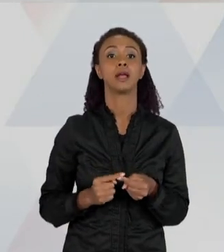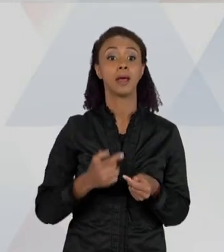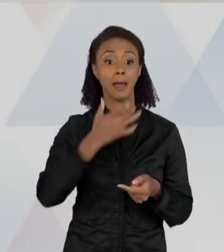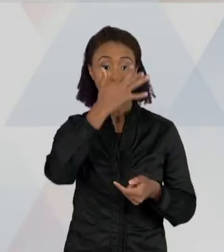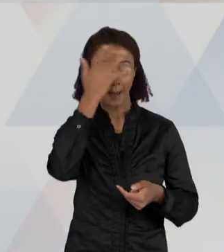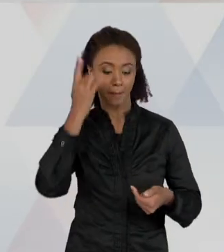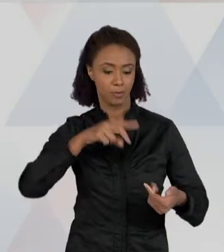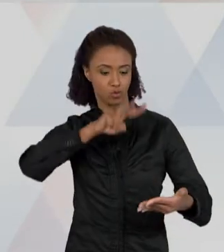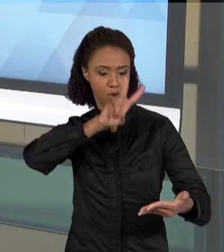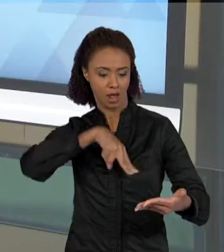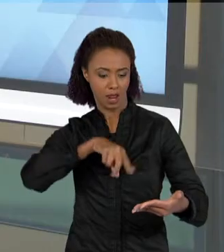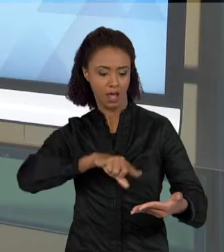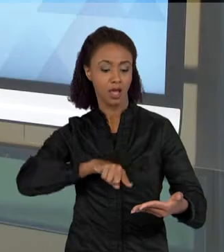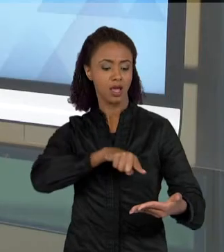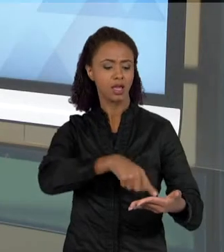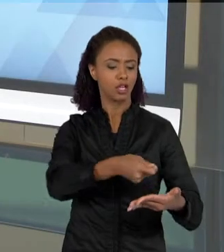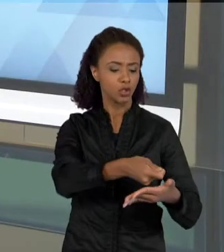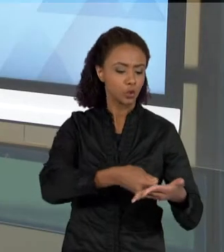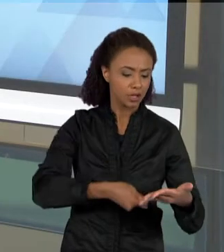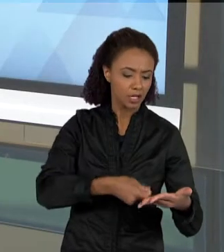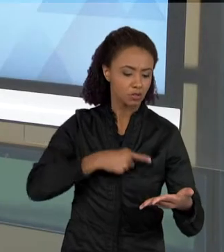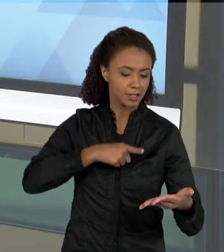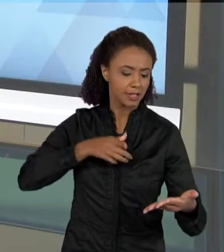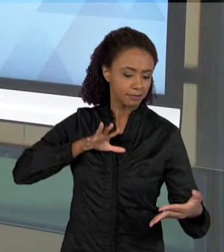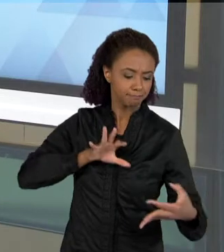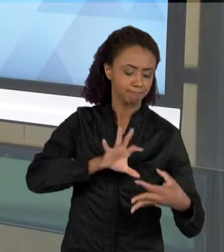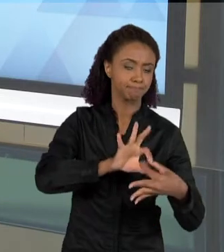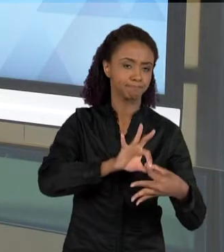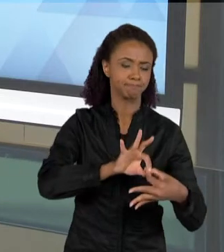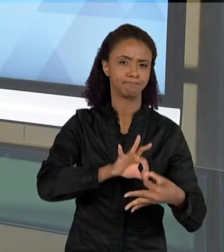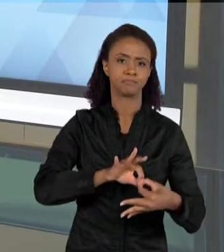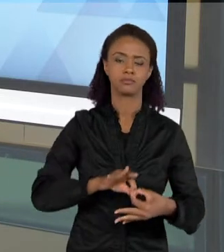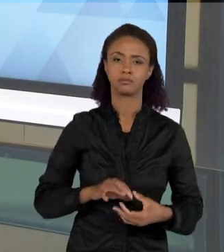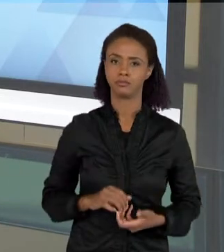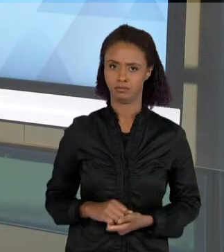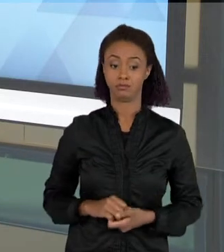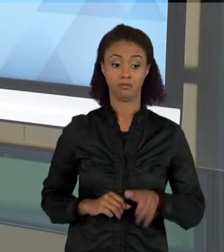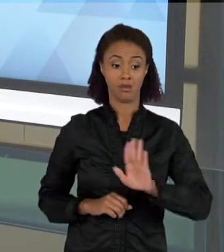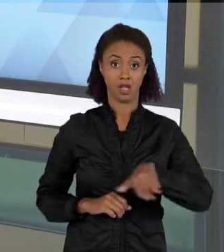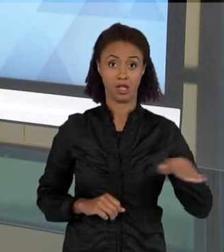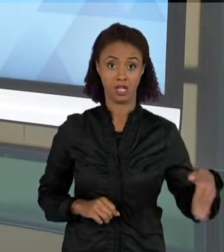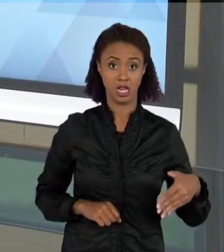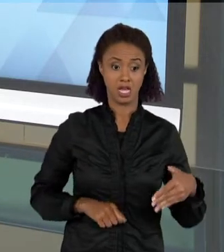O QUE QUE EU QUERO DIZER COM ISSO? QUE MUITAS VEZES AS CRIANÇAS, QUANDO ESTÃO LENDO UM TEXTO QUE PARA VOCÊ É MUITO